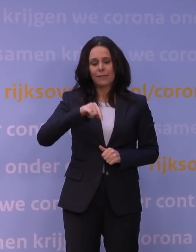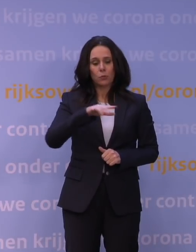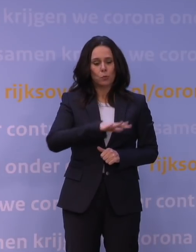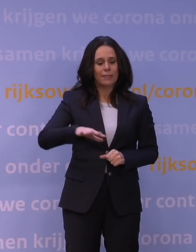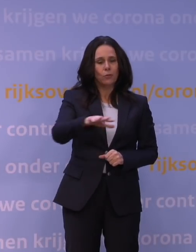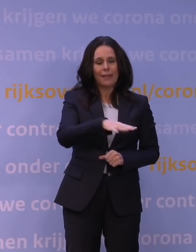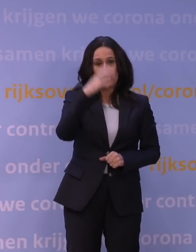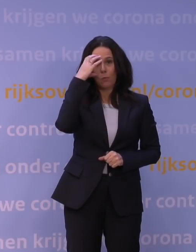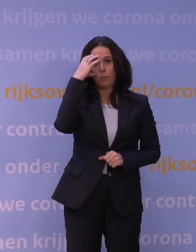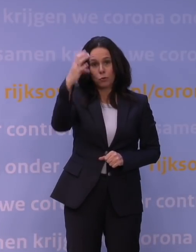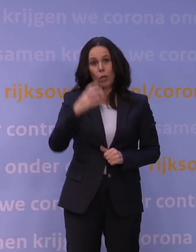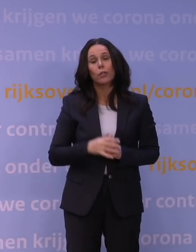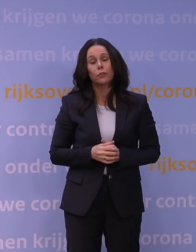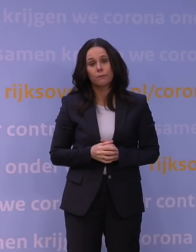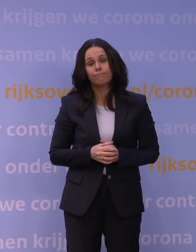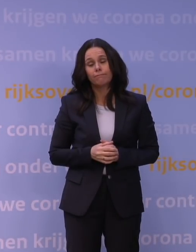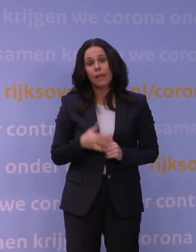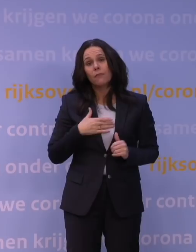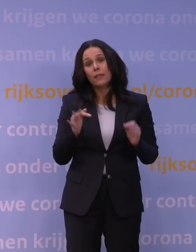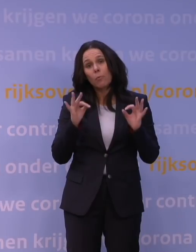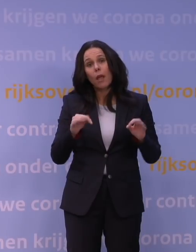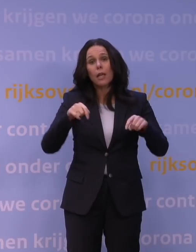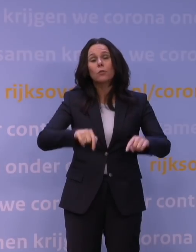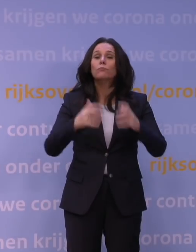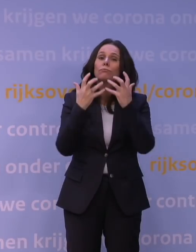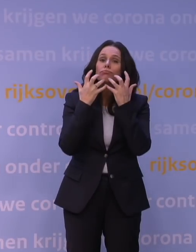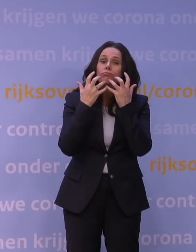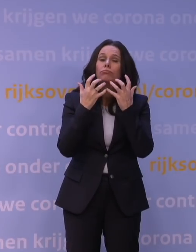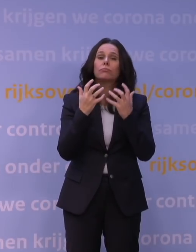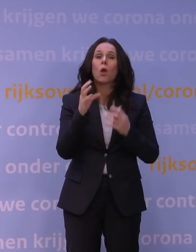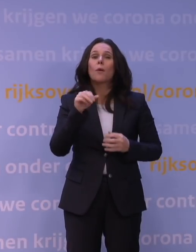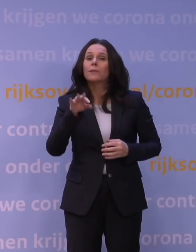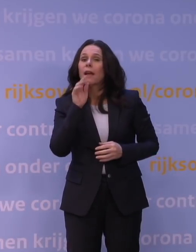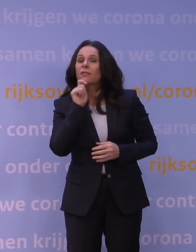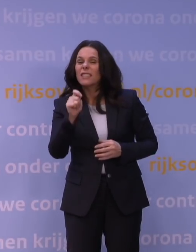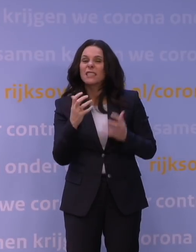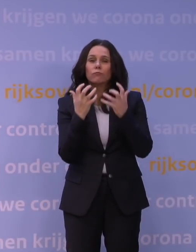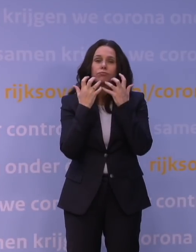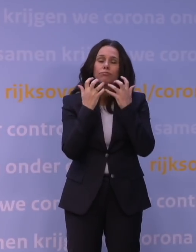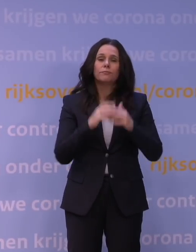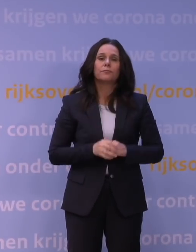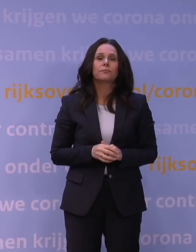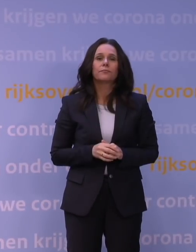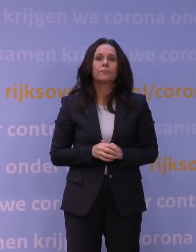en hecht eraan om hier uitleg te geven over het OMT-advies. De afgelopen twee jaar hebben we gezien